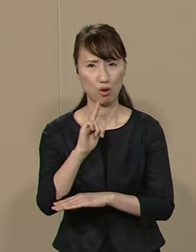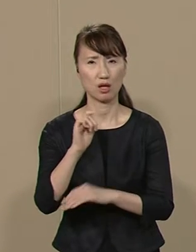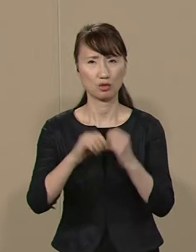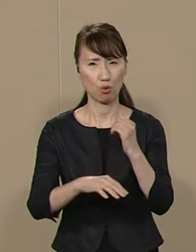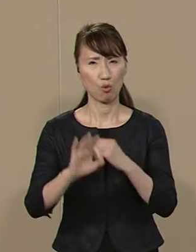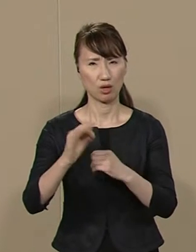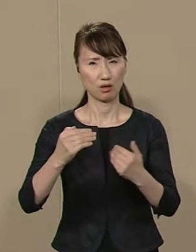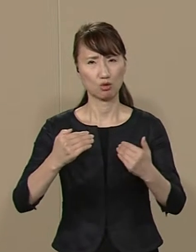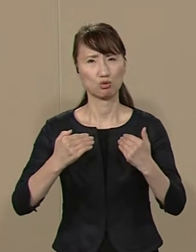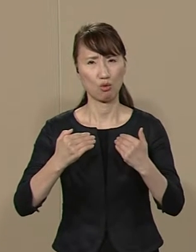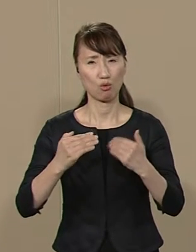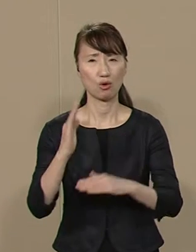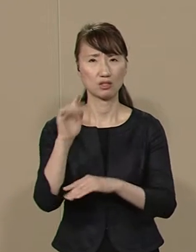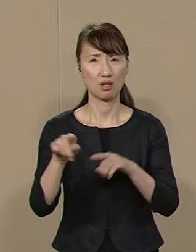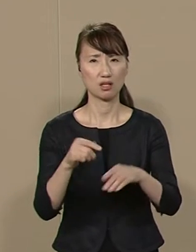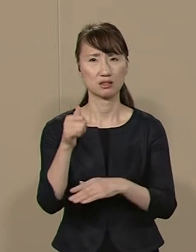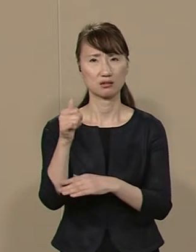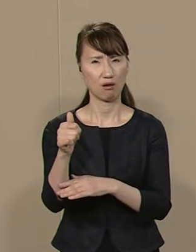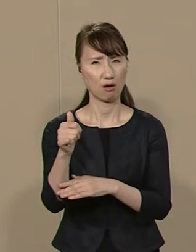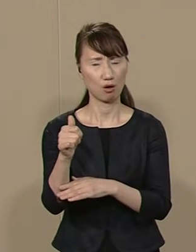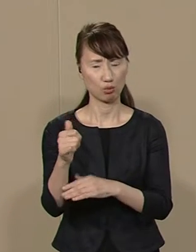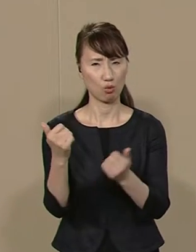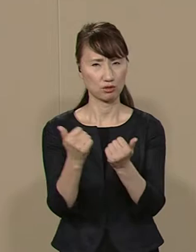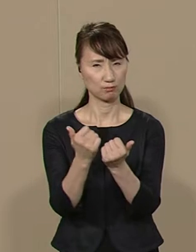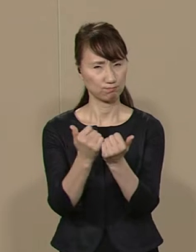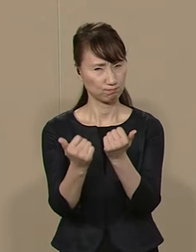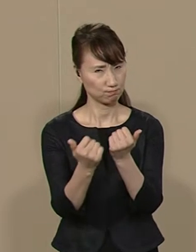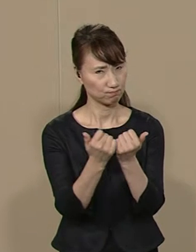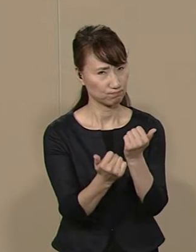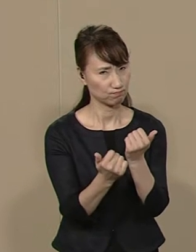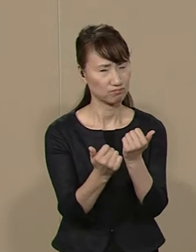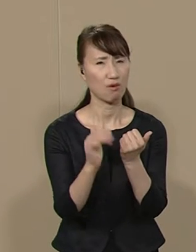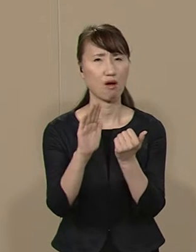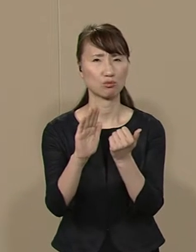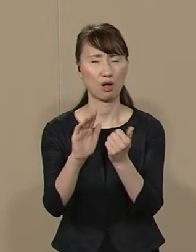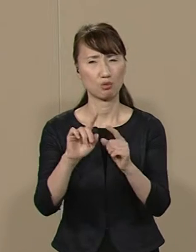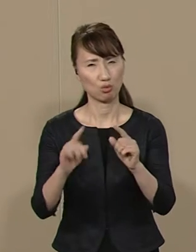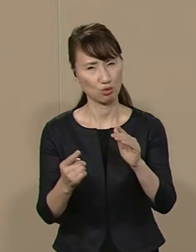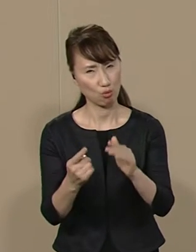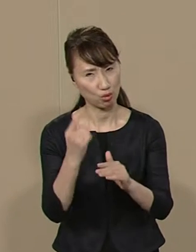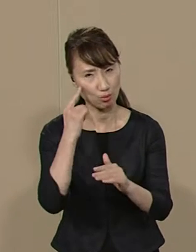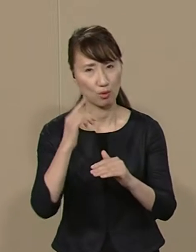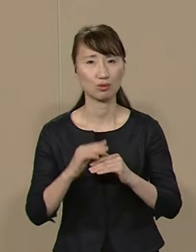政治家の倫理感も欠如 していては当然ともいえます